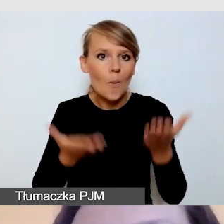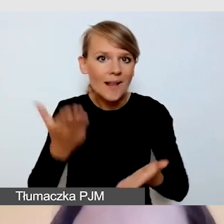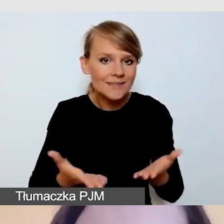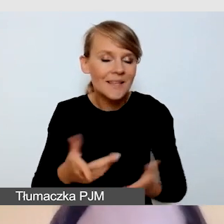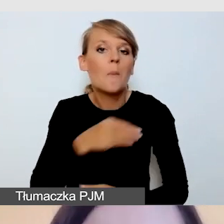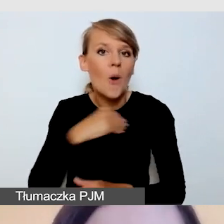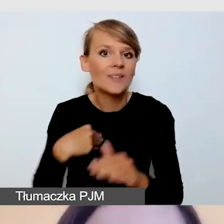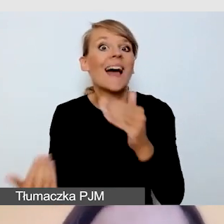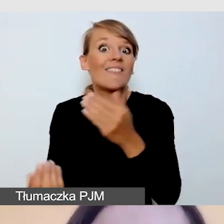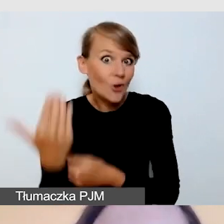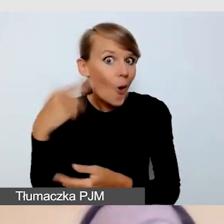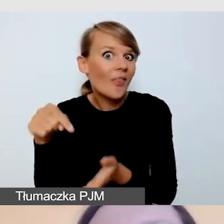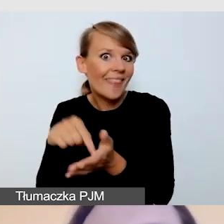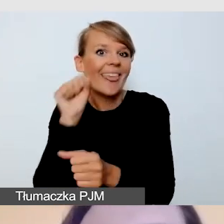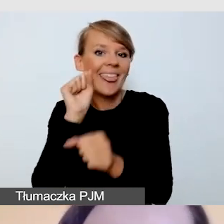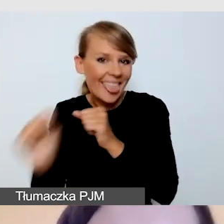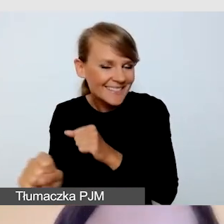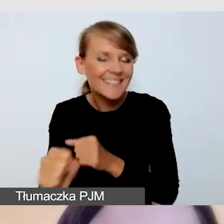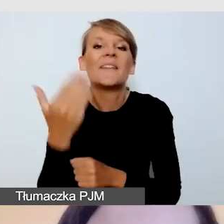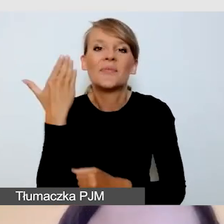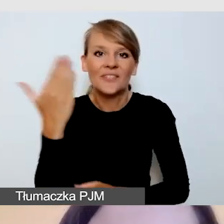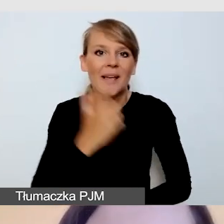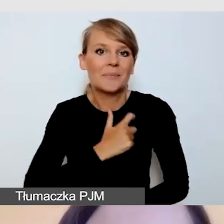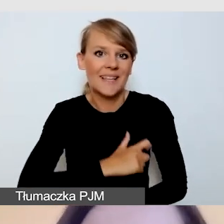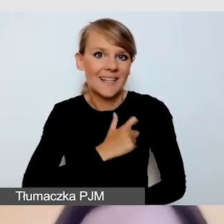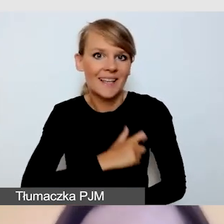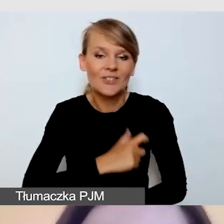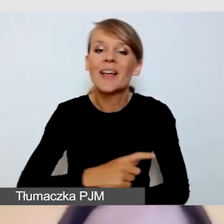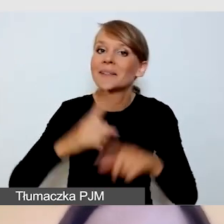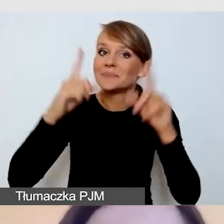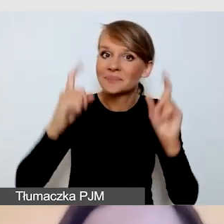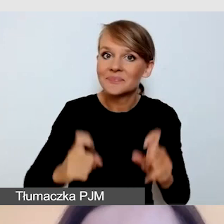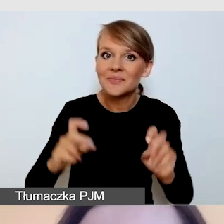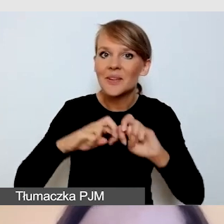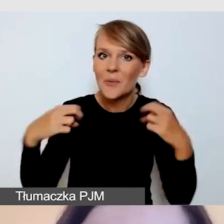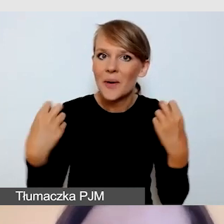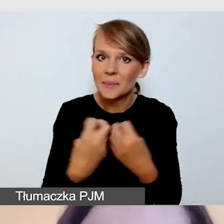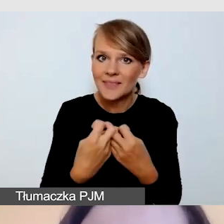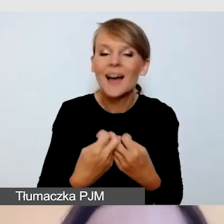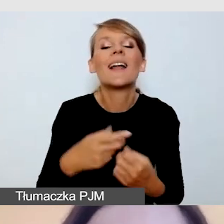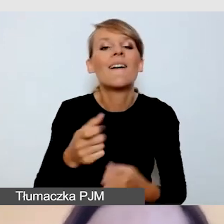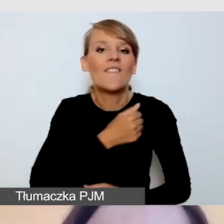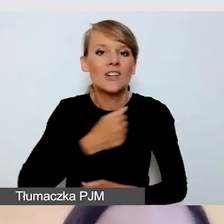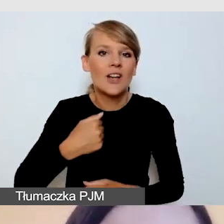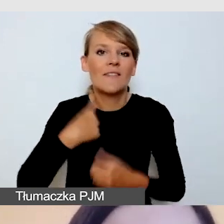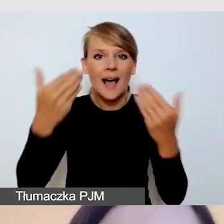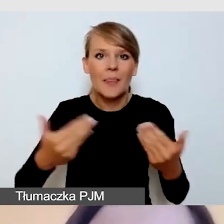witam bardzo serdecznie. Rozpoczynamy kolejny webinar w ramach Warszawskiej Akademii Dostępności,